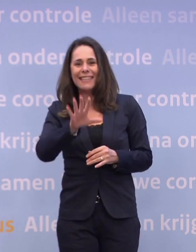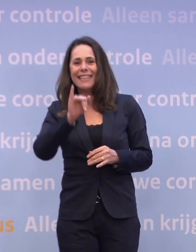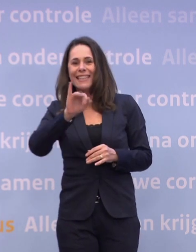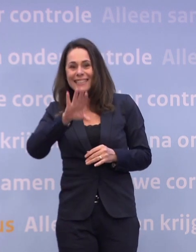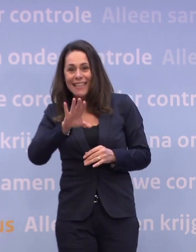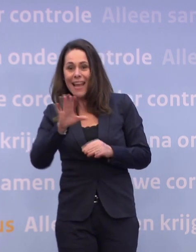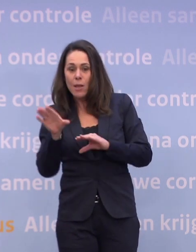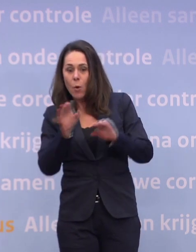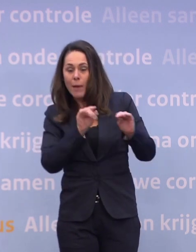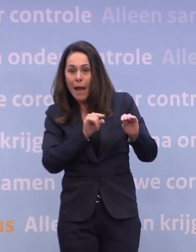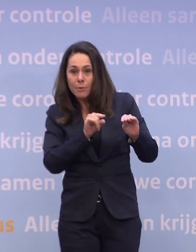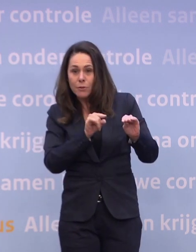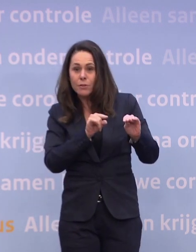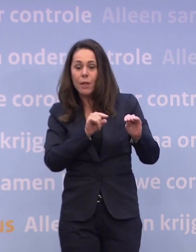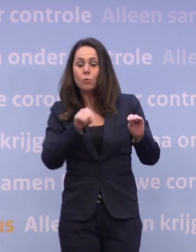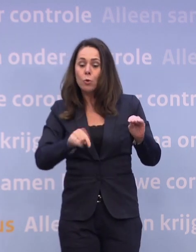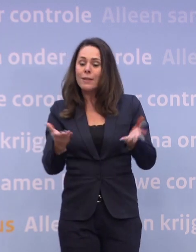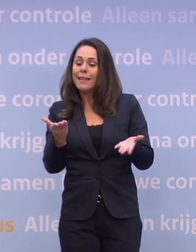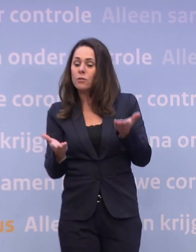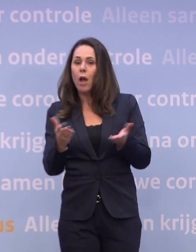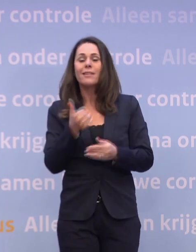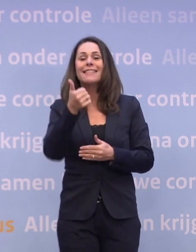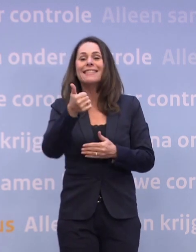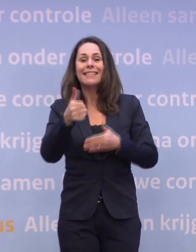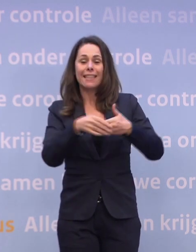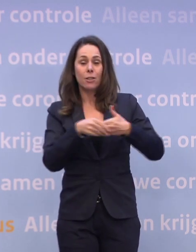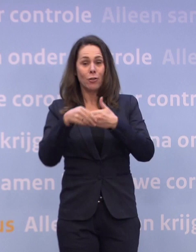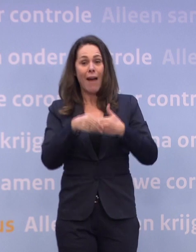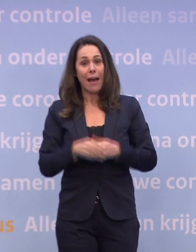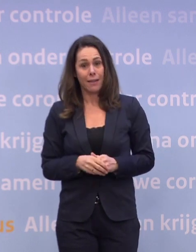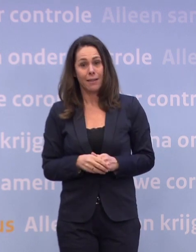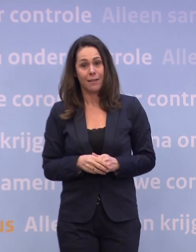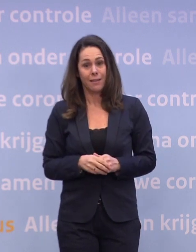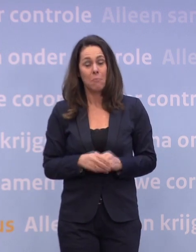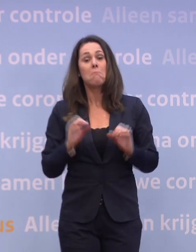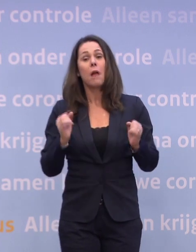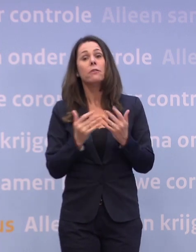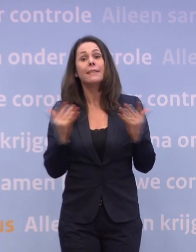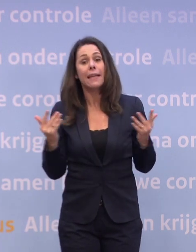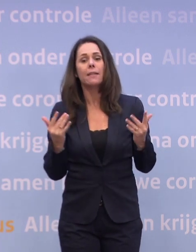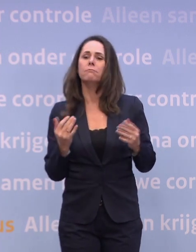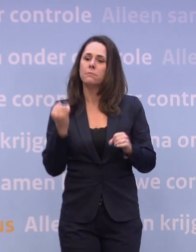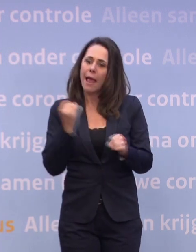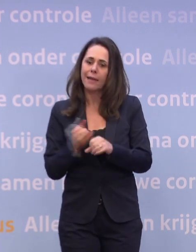...dat is nu 16 januari. Maar ik zeg daarbij: dat kan alleen onder conditie... ...van dat we ons aan maatregelen houden...